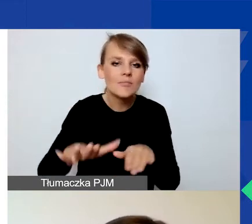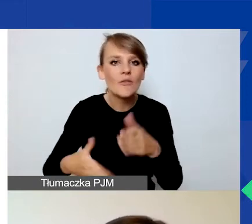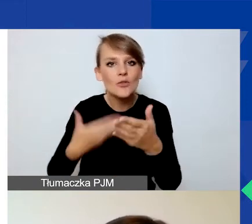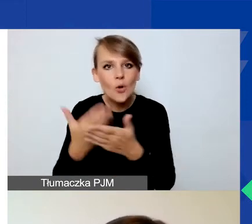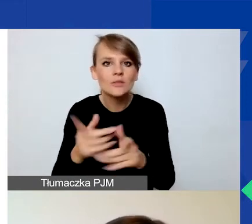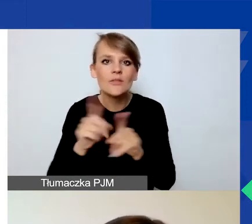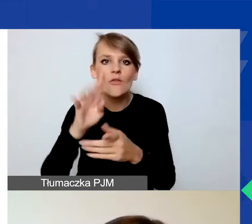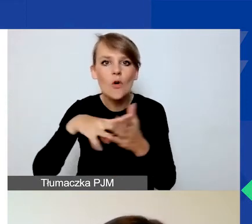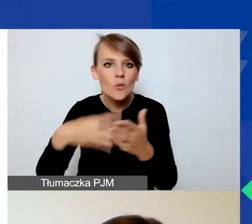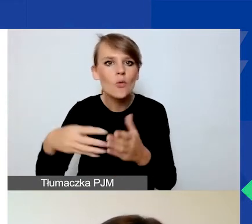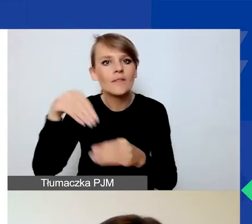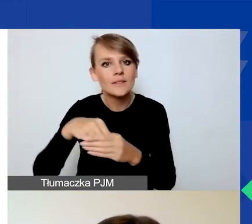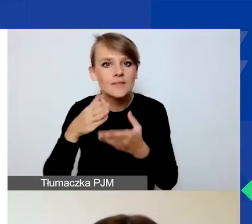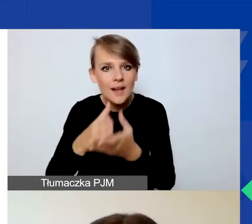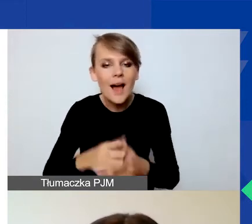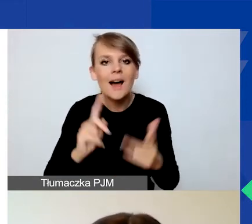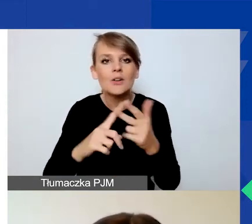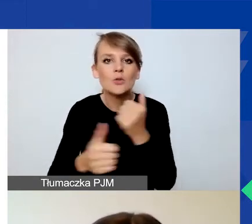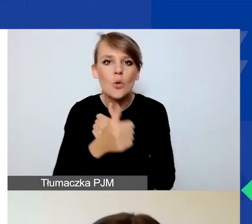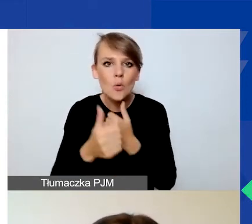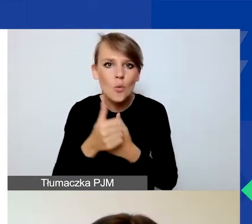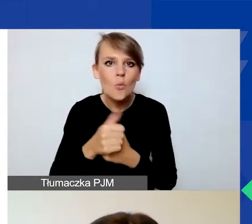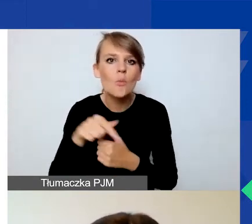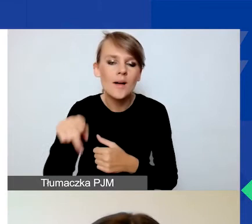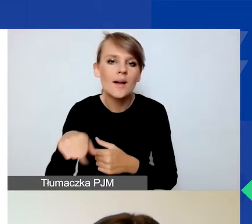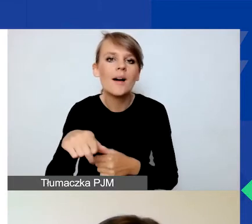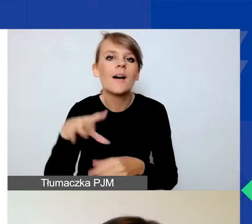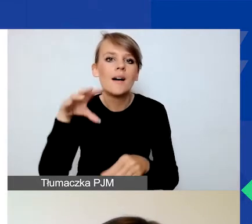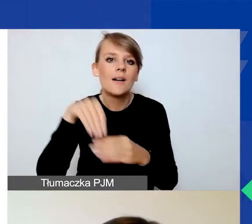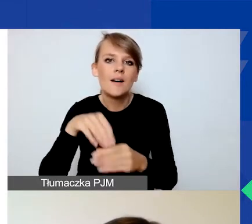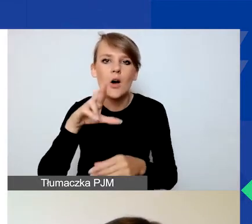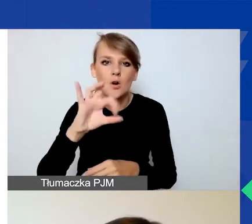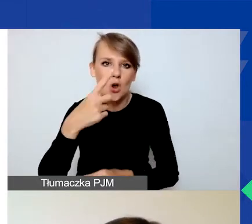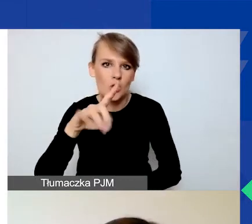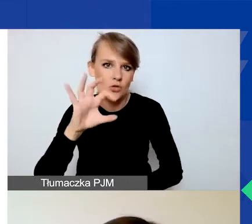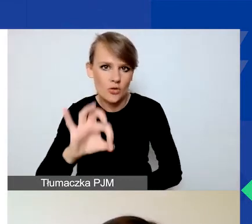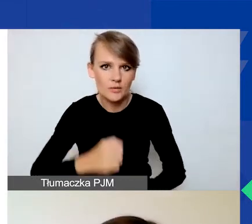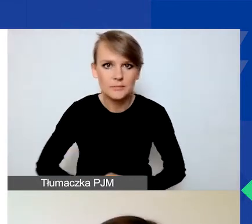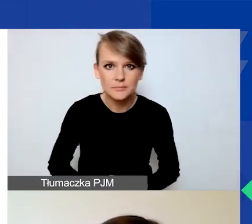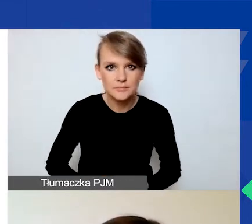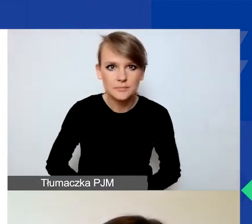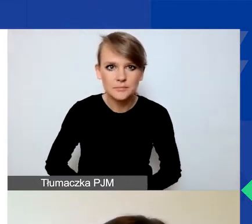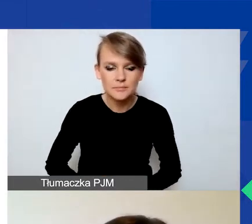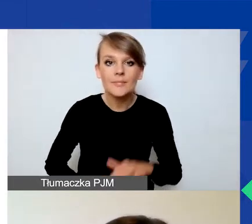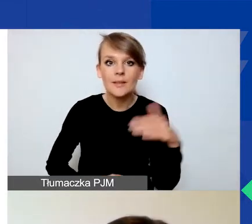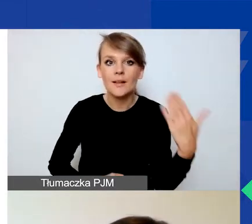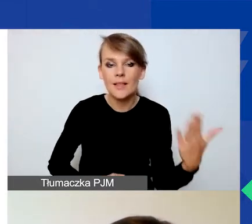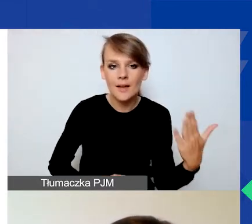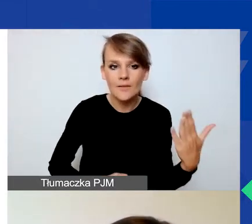Trzeci dokument to klauzula informacyjna, która wynika z obowiązku RODO. Po lewej stronie znajduje się przycisk "Zarejestruj się",